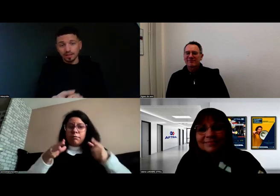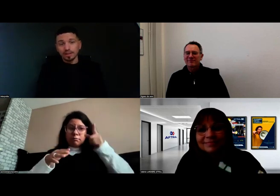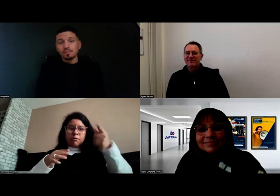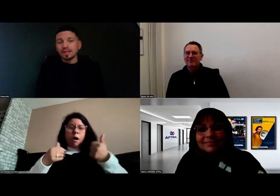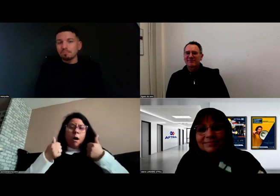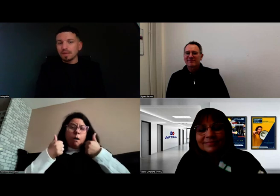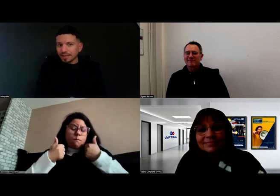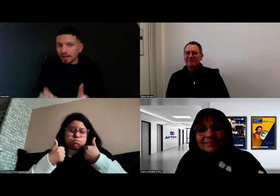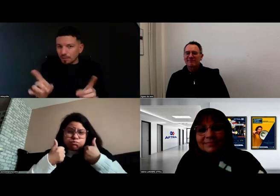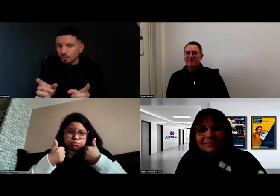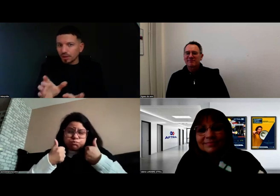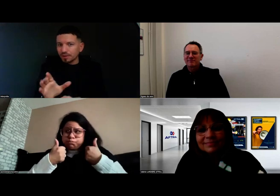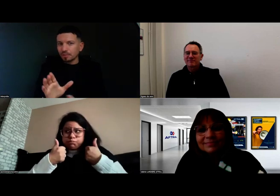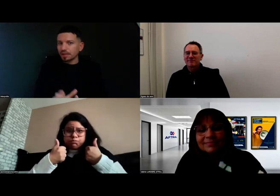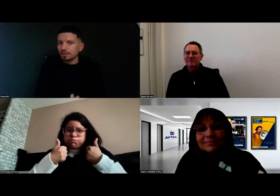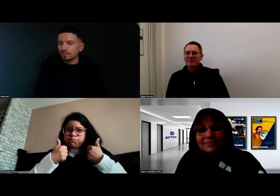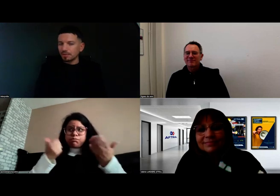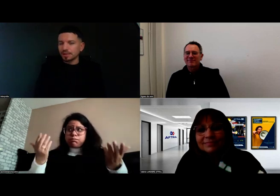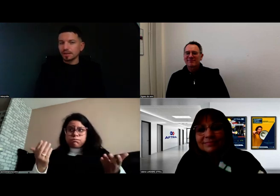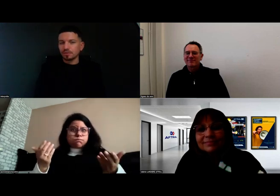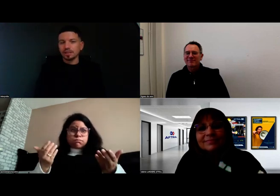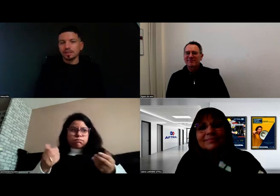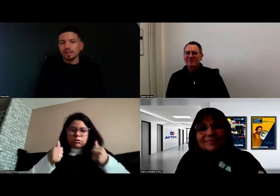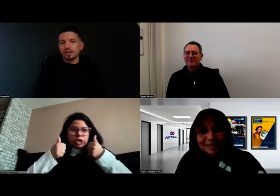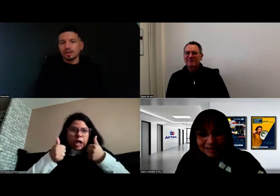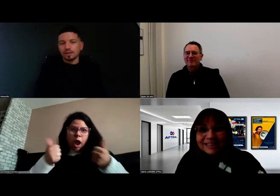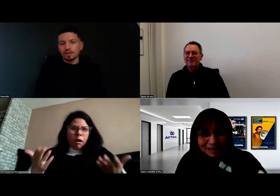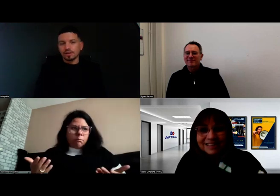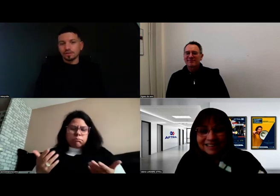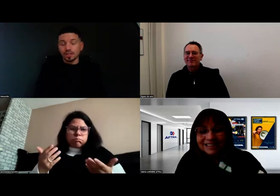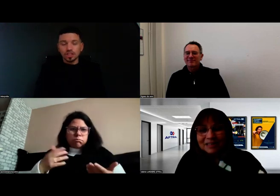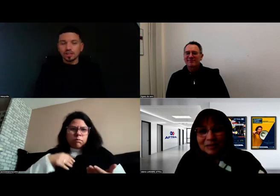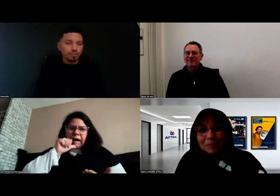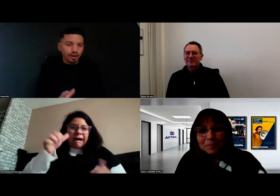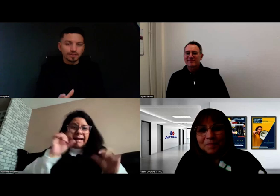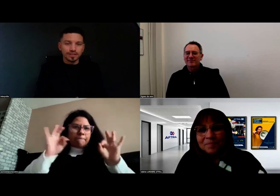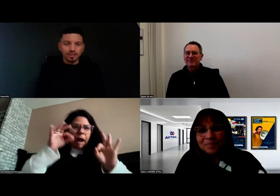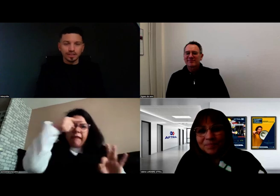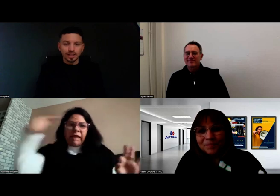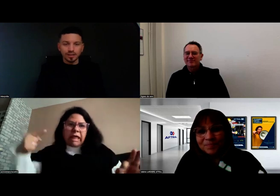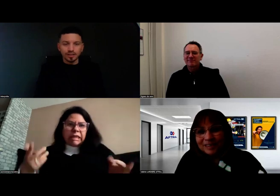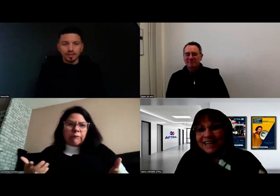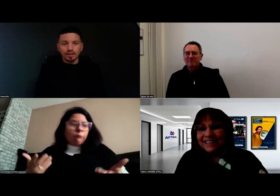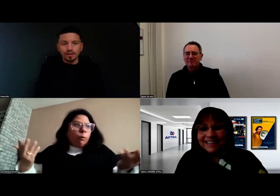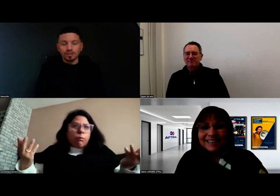Mme Massard, l'interprète, c'était génial aussi. Bref, c'était génial.